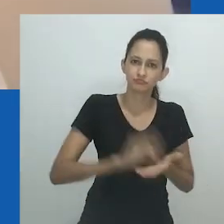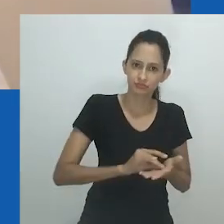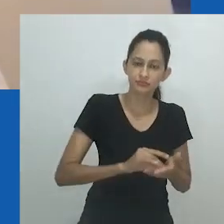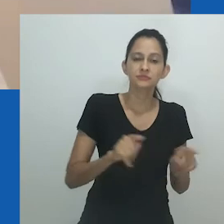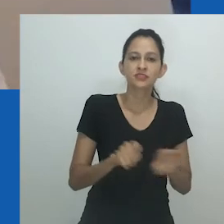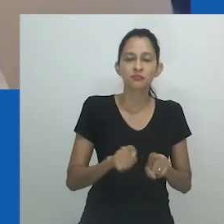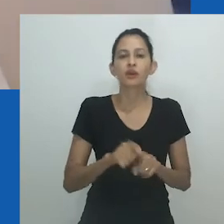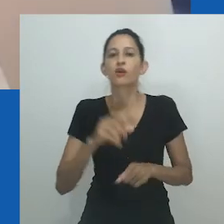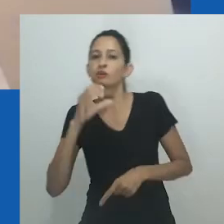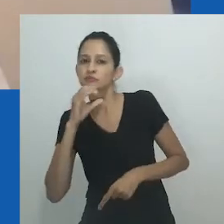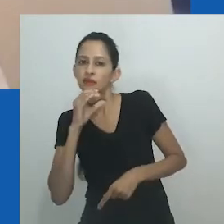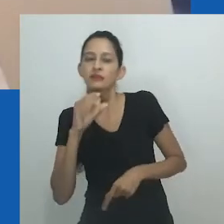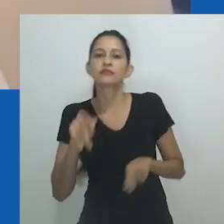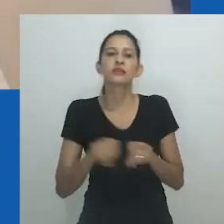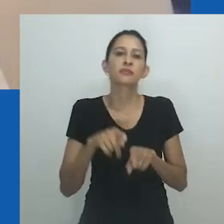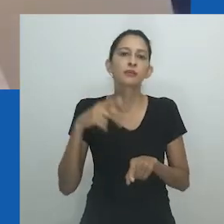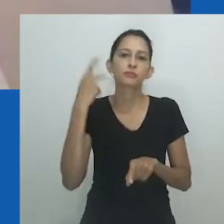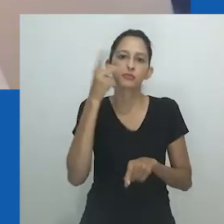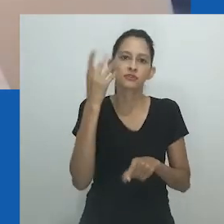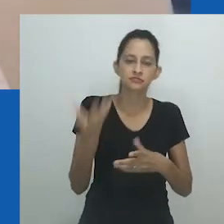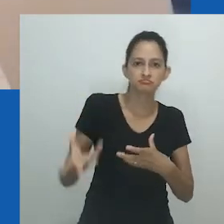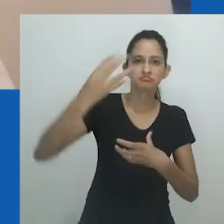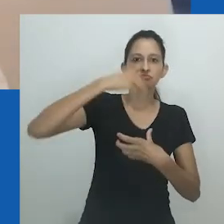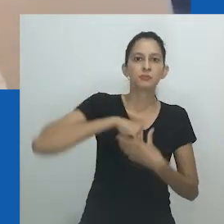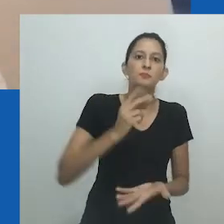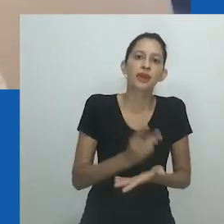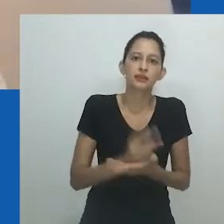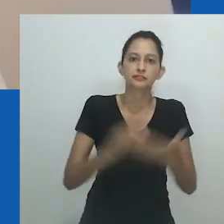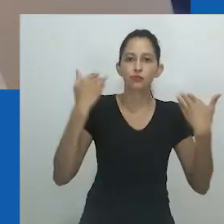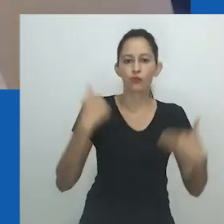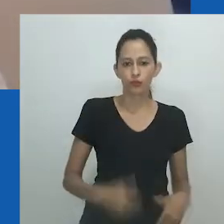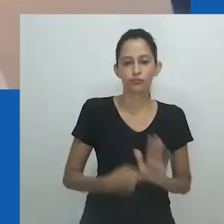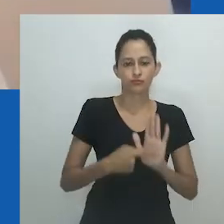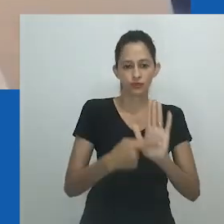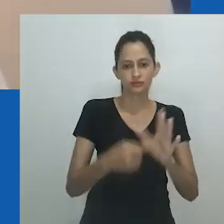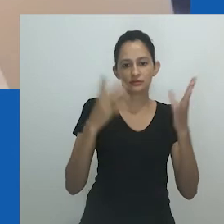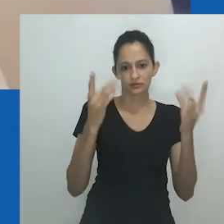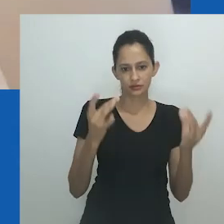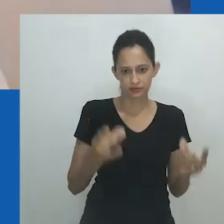ele não cabe em ninguém porque o top está fechado. O significado desse simbolismo é impressionante.